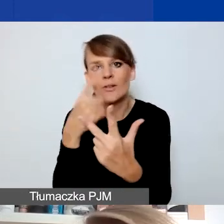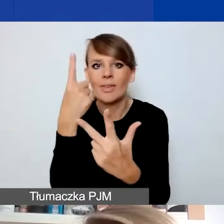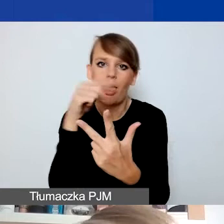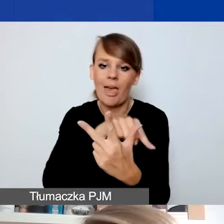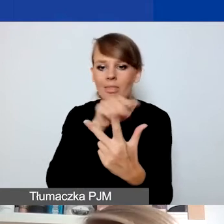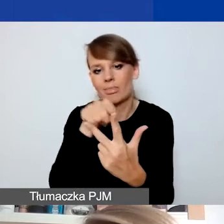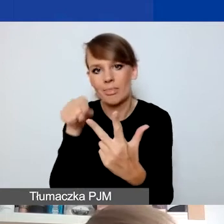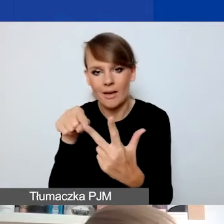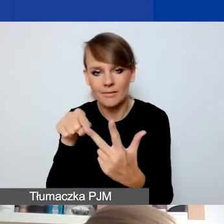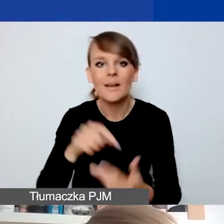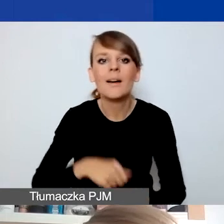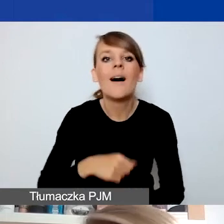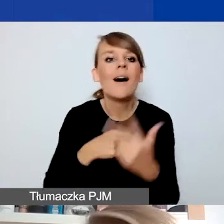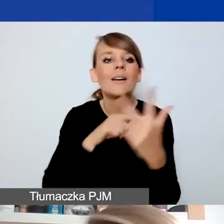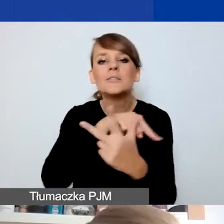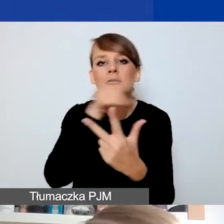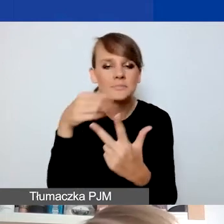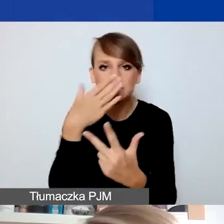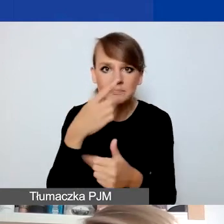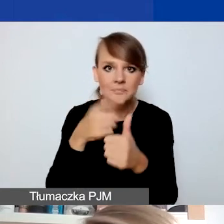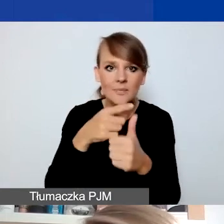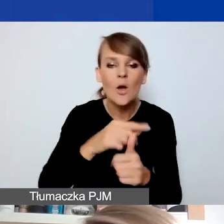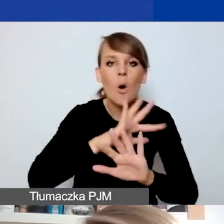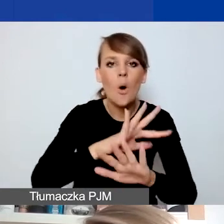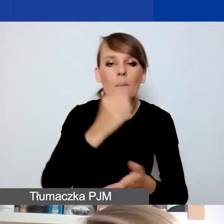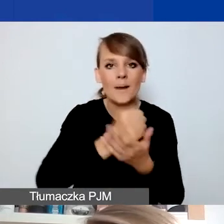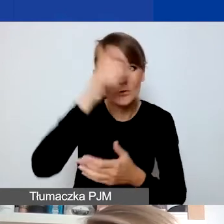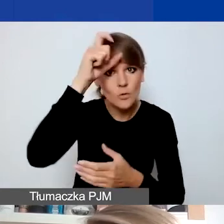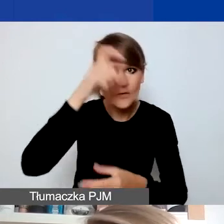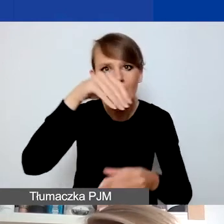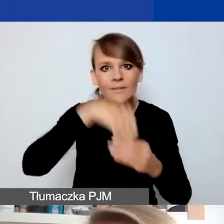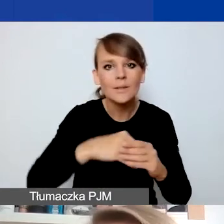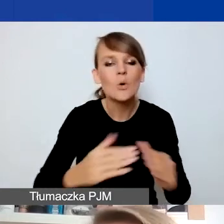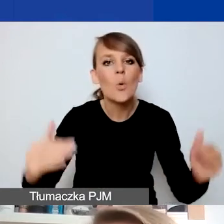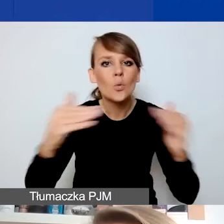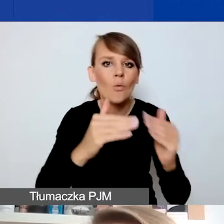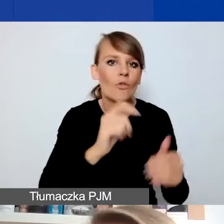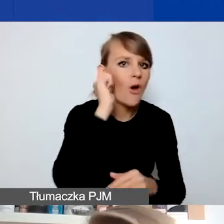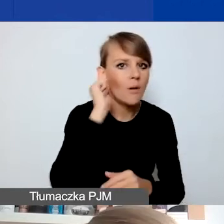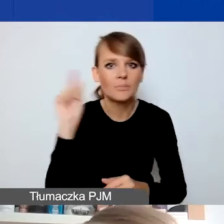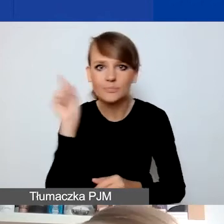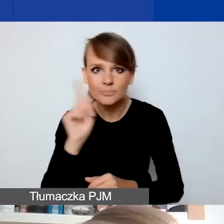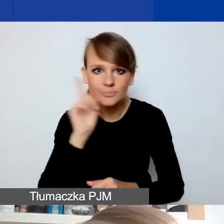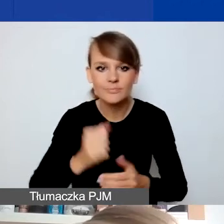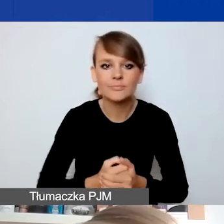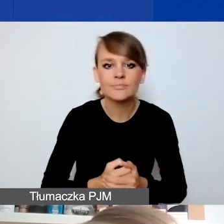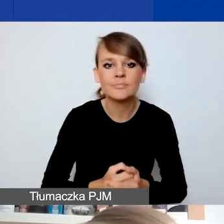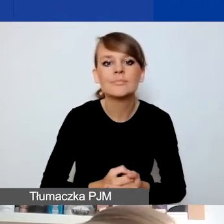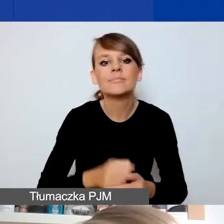Te obszary to: ochrona praw człowieka z uwzględnieniem kwestii związanych z równością płci, działanie na rzecz różnorodności społecznej